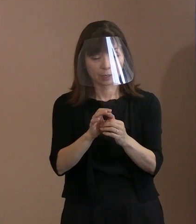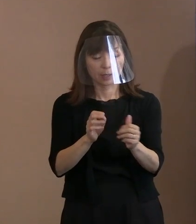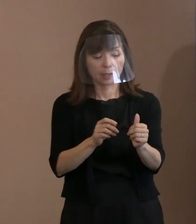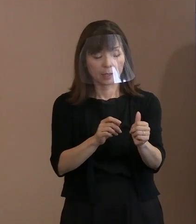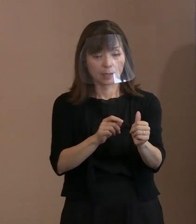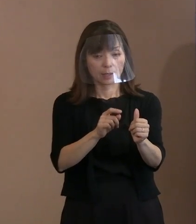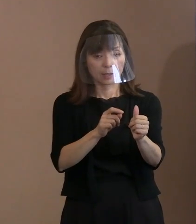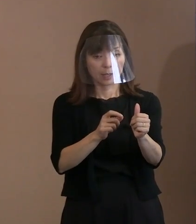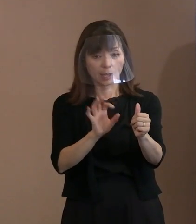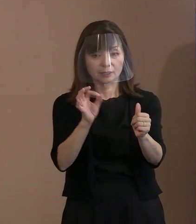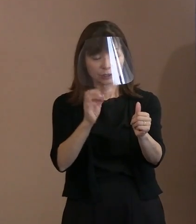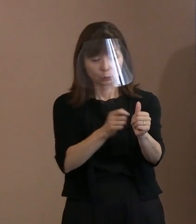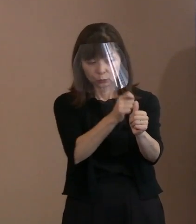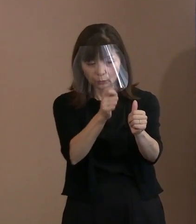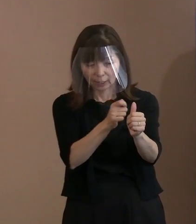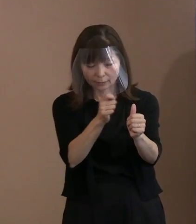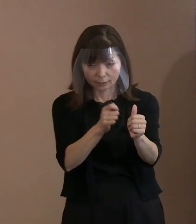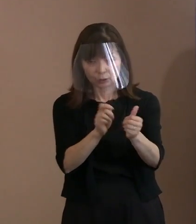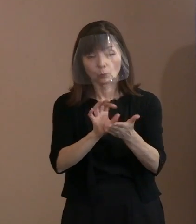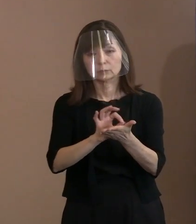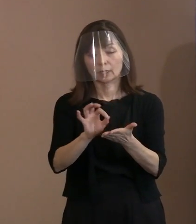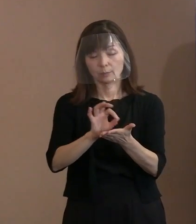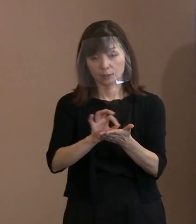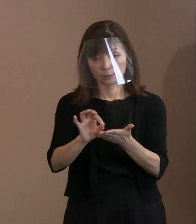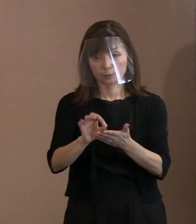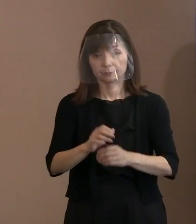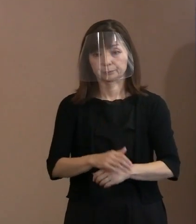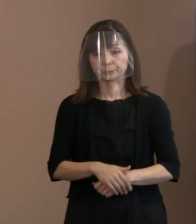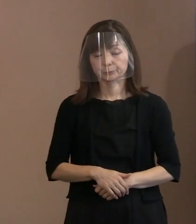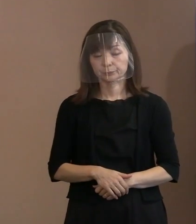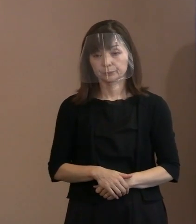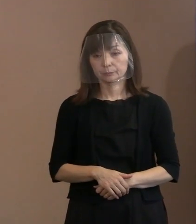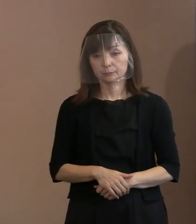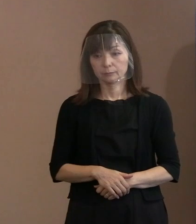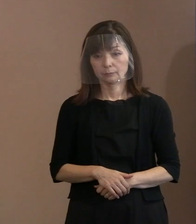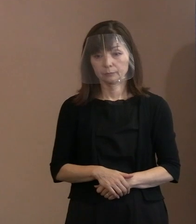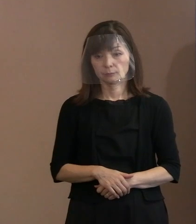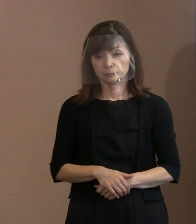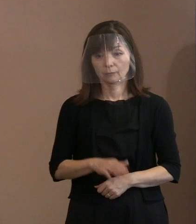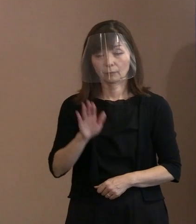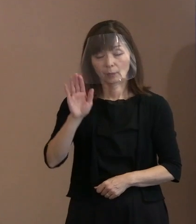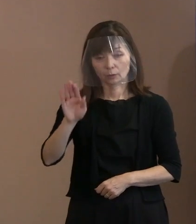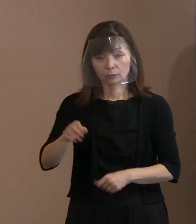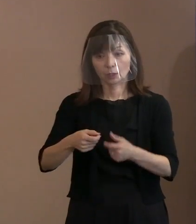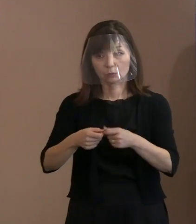すいません｡金属探知機で｡ (記者)そのあとで､またその詳細については ブリーフィングしていただくと｡